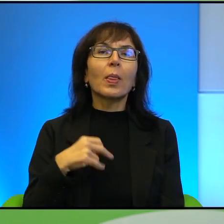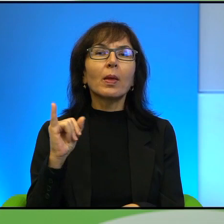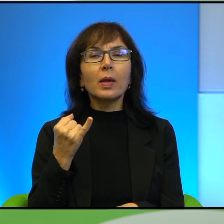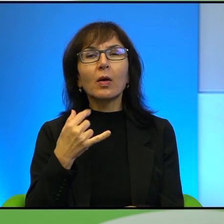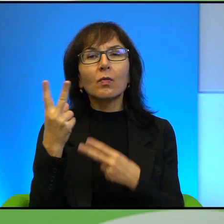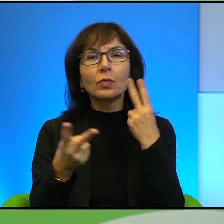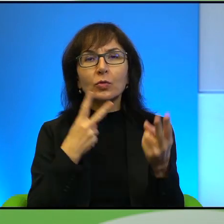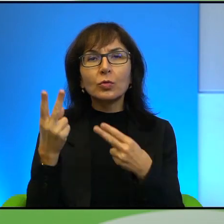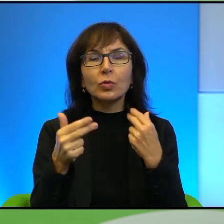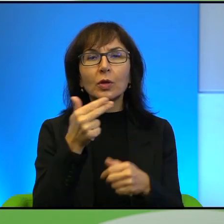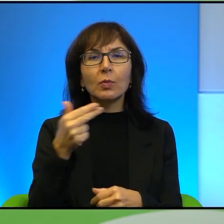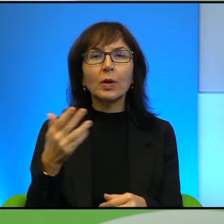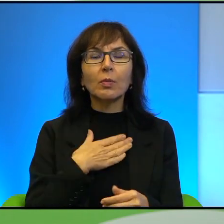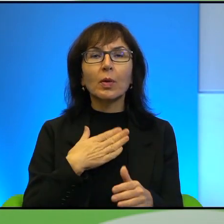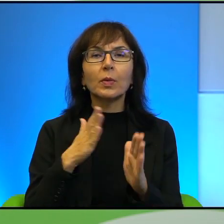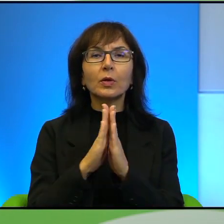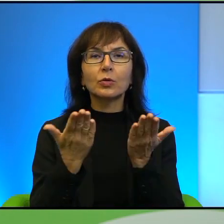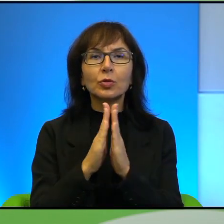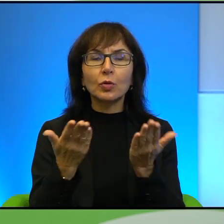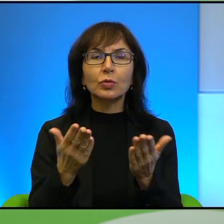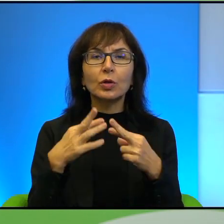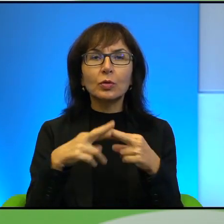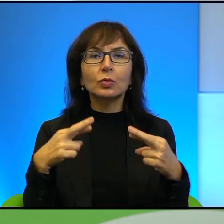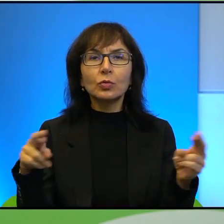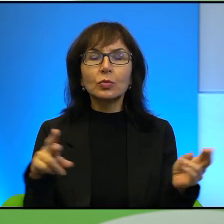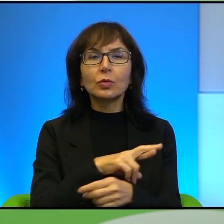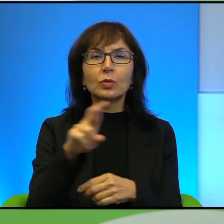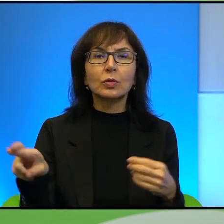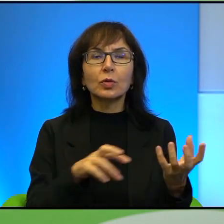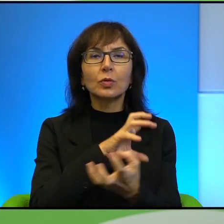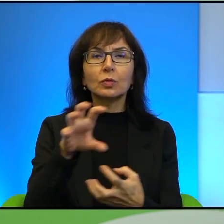Ponieważ mamy tutaj książki z dosyć różnych jakby regionów świata i też jest,